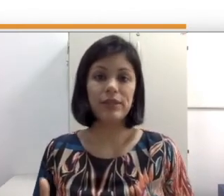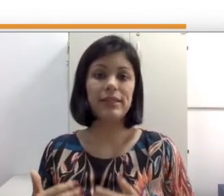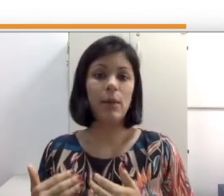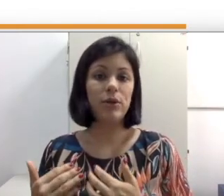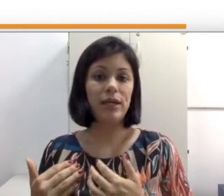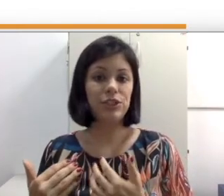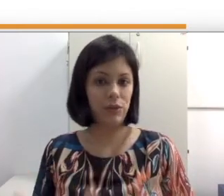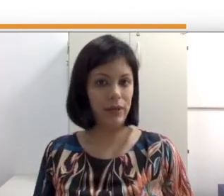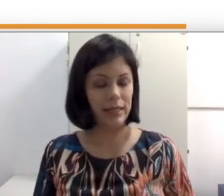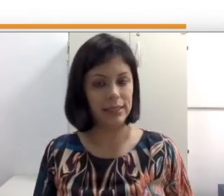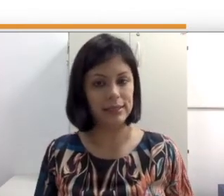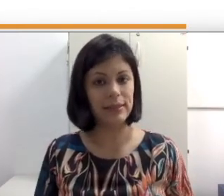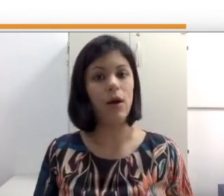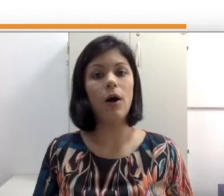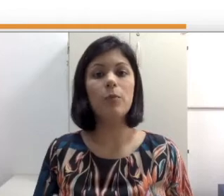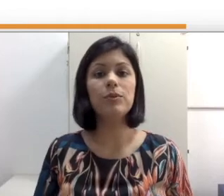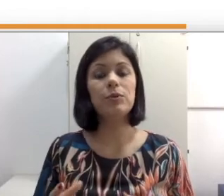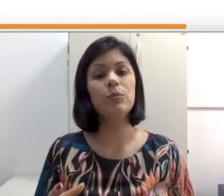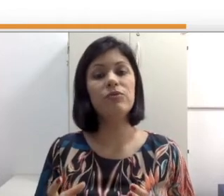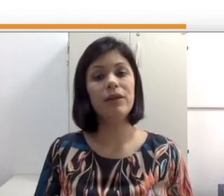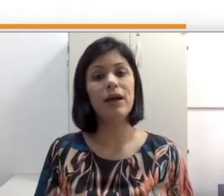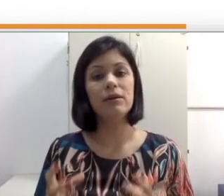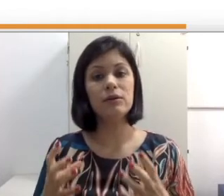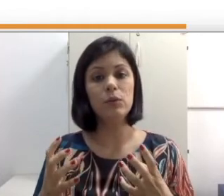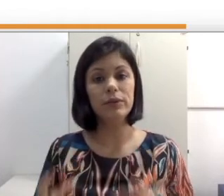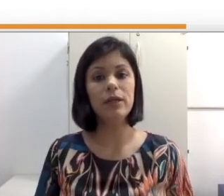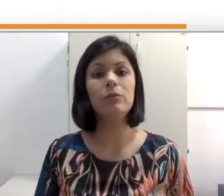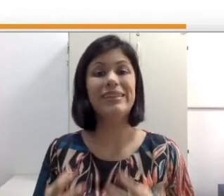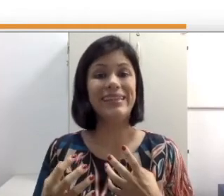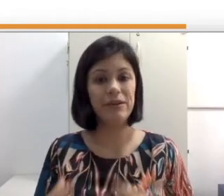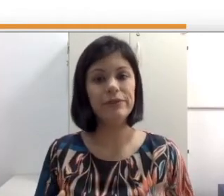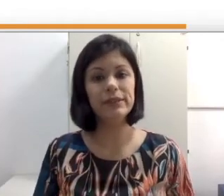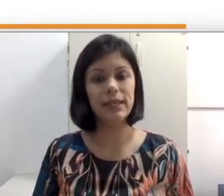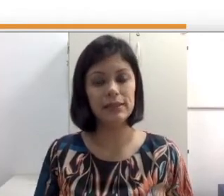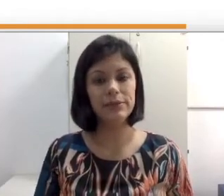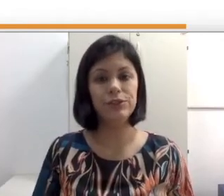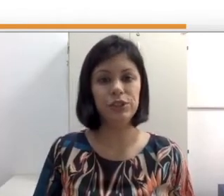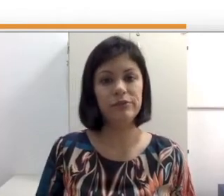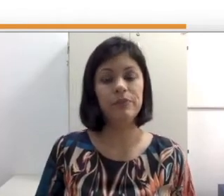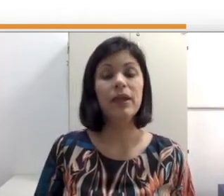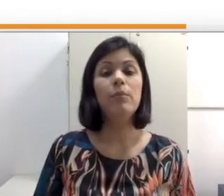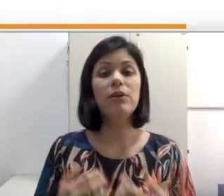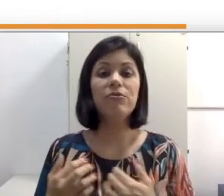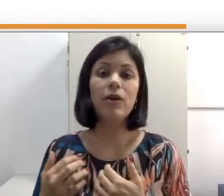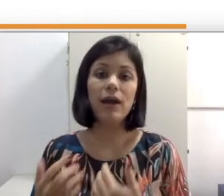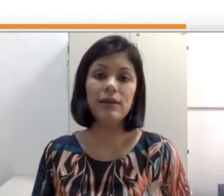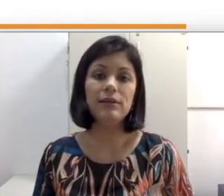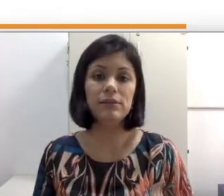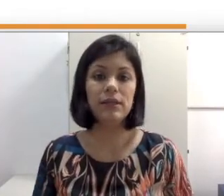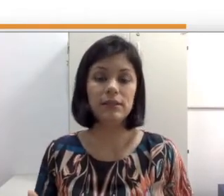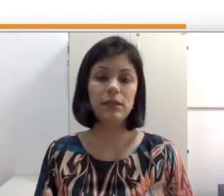da abordagem oralista optam por falar o termo deficiência auditiva porque focaliza a questão